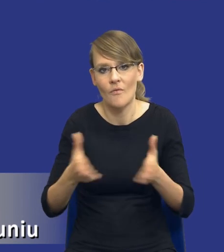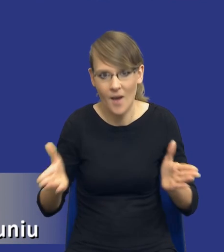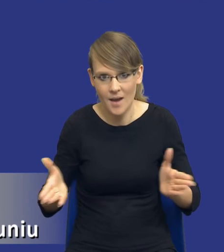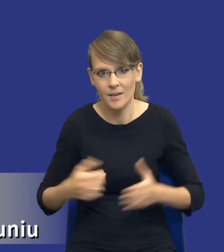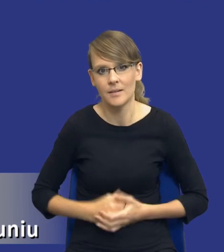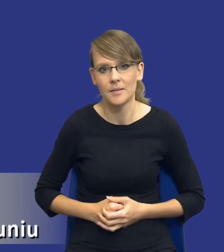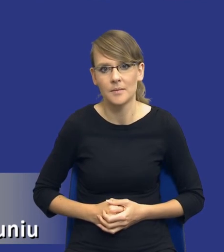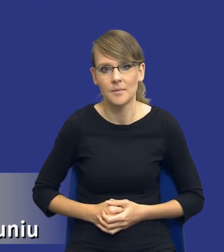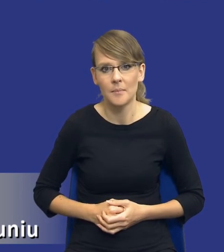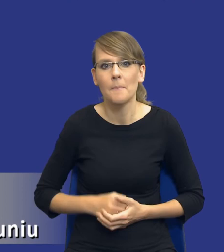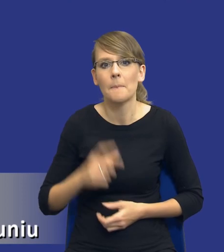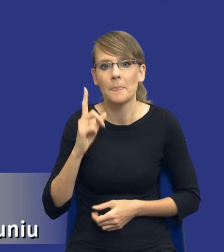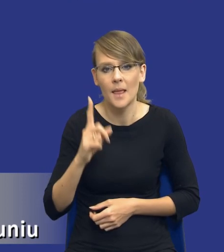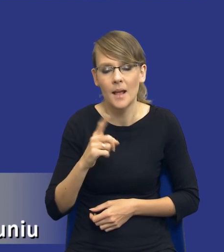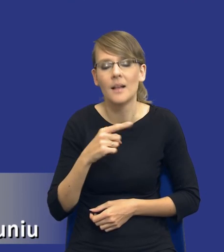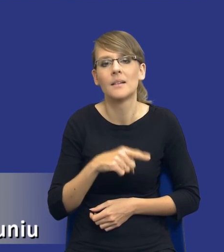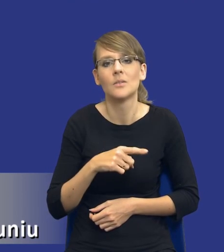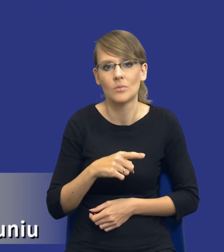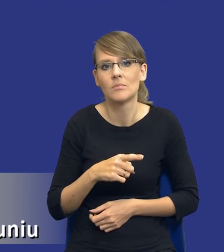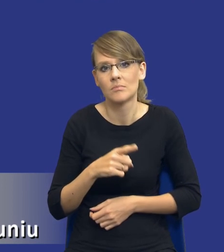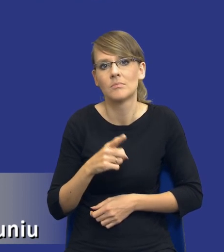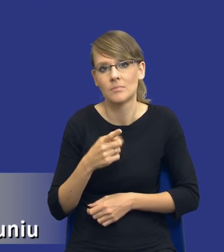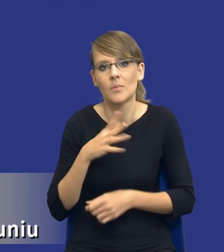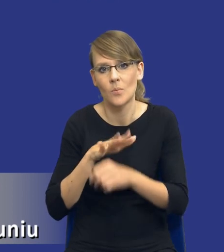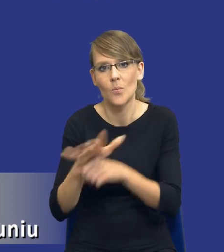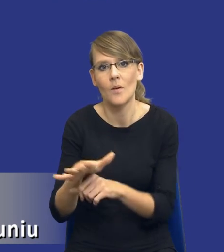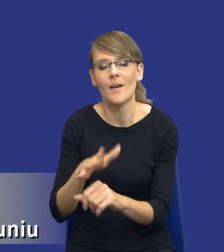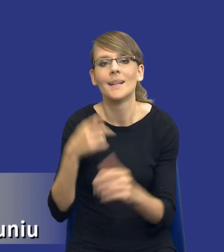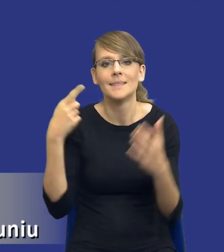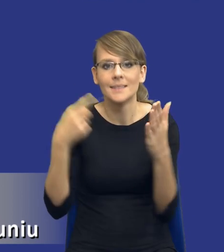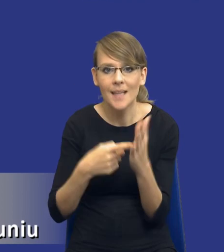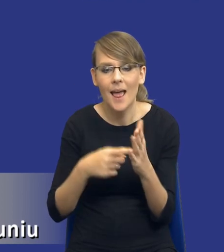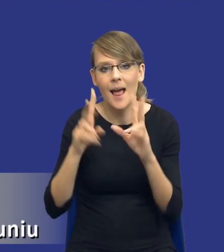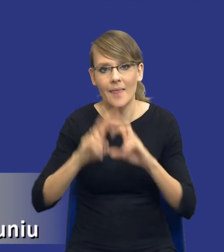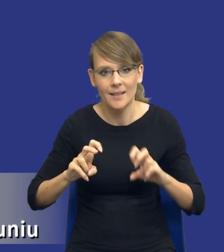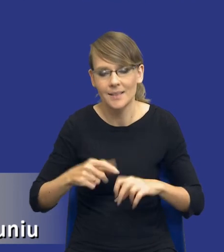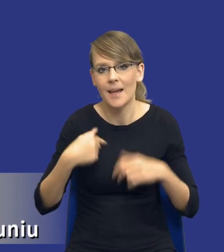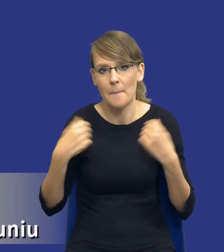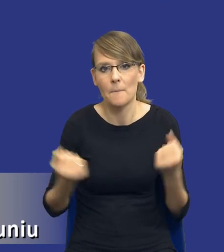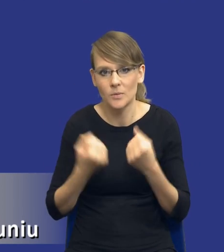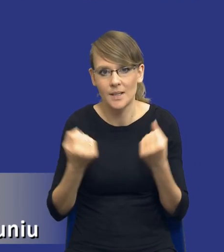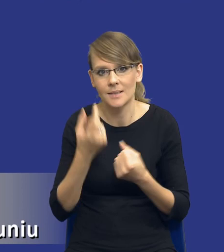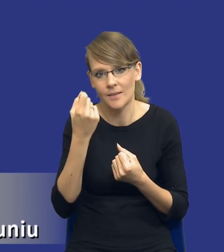no jednak mimo wszystko będzie właśnie determinowany przez sam cel tej analizy, ja postaram się to właśnie Państwu za momencik wykazać.